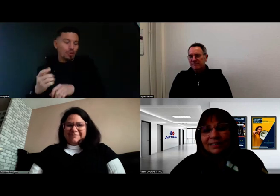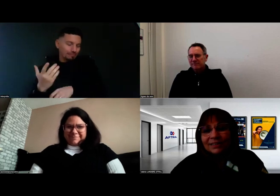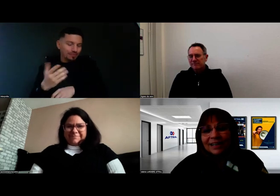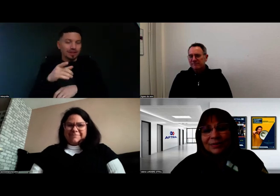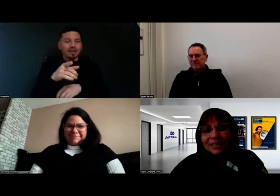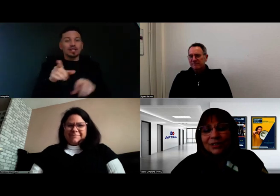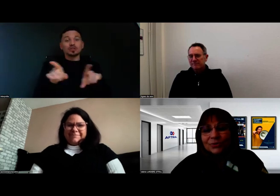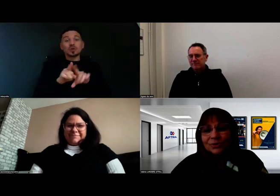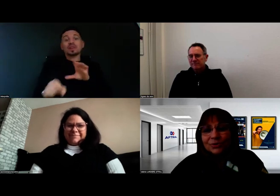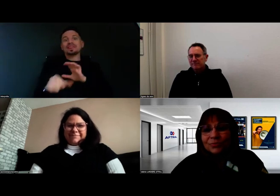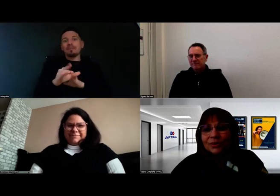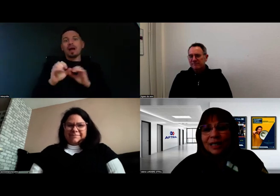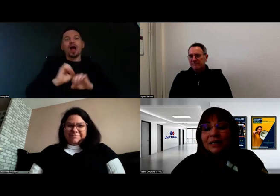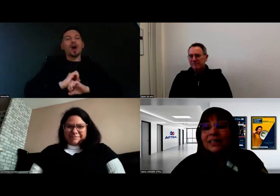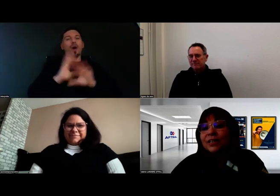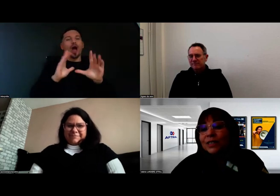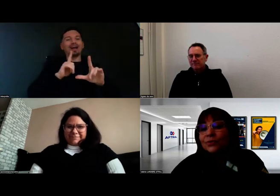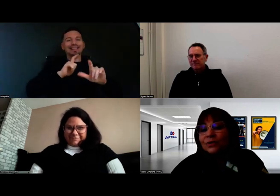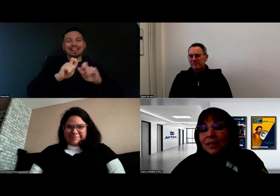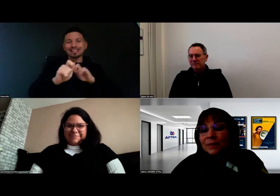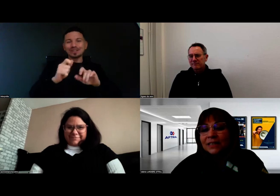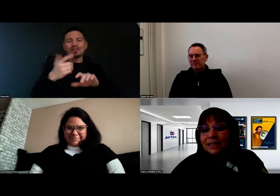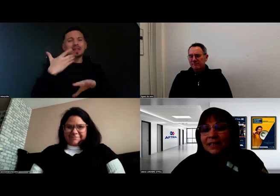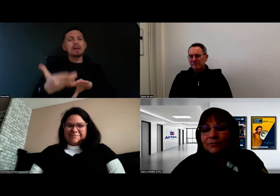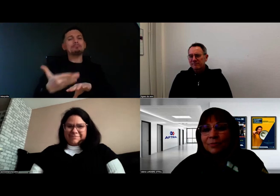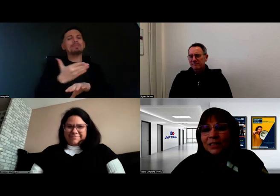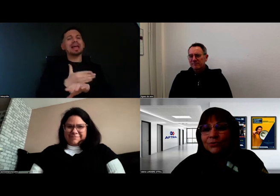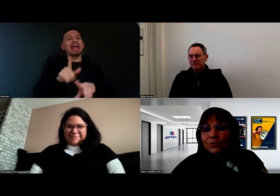à l'occasion de la préévaluation des capacités à la formation,